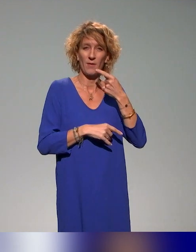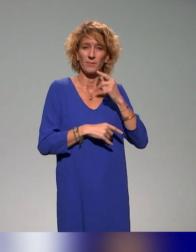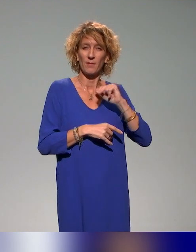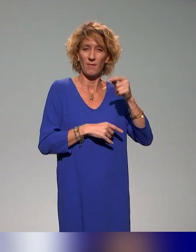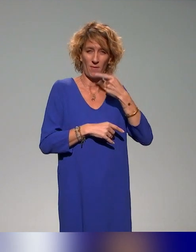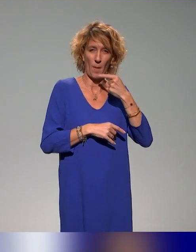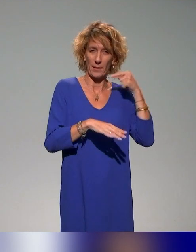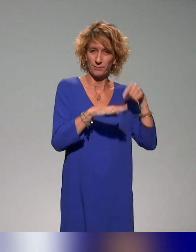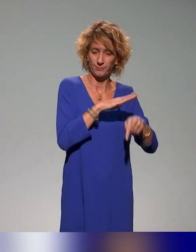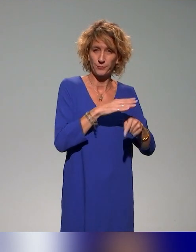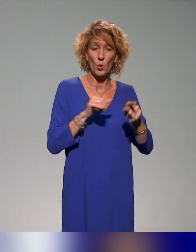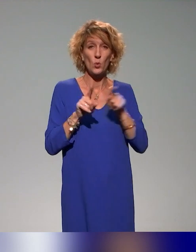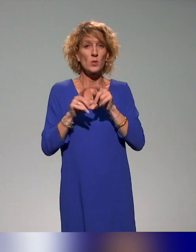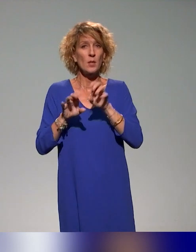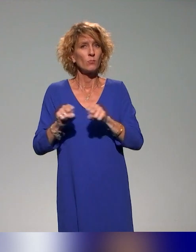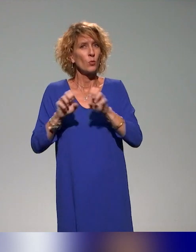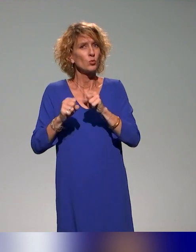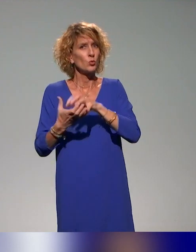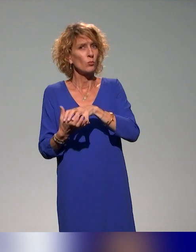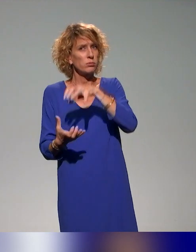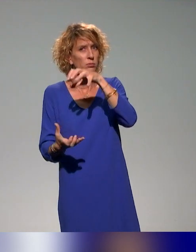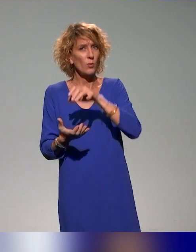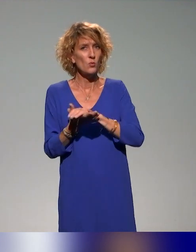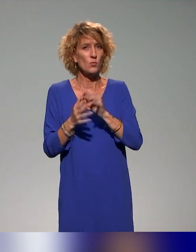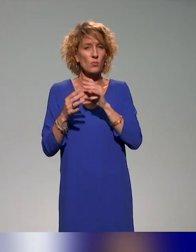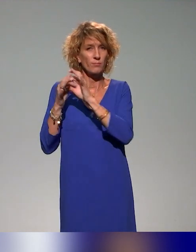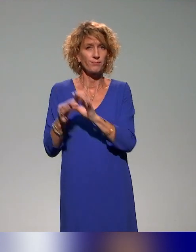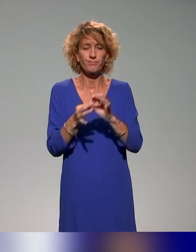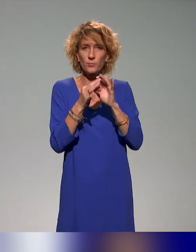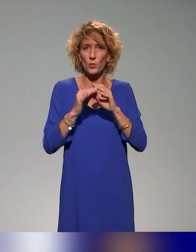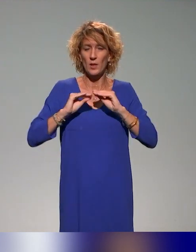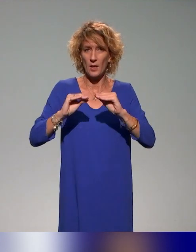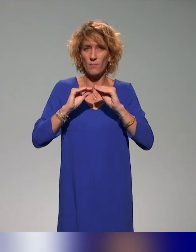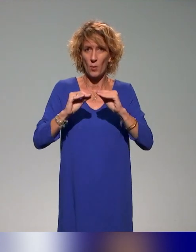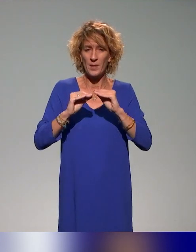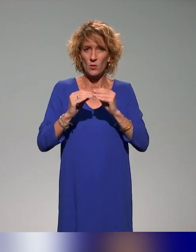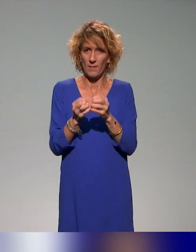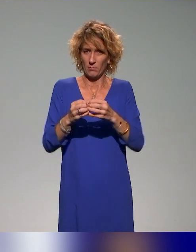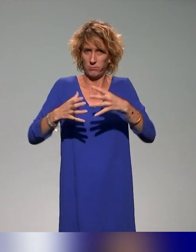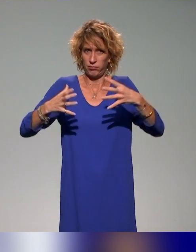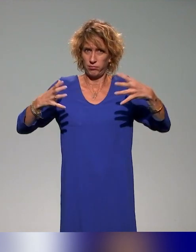L'idée de produire des ressources, comme on l'a dit tout à l'heure sur la formation, avec cette idée de massifier, c'est le titre de